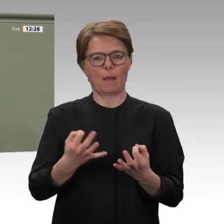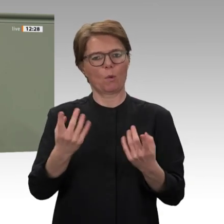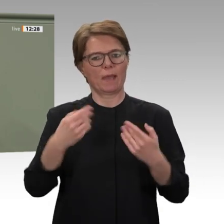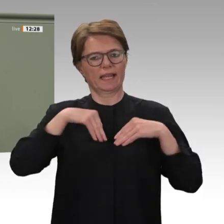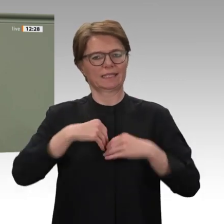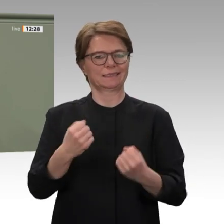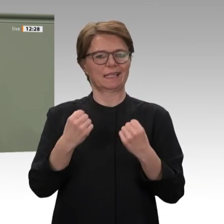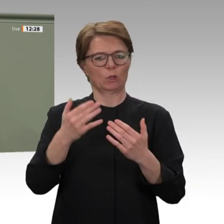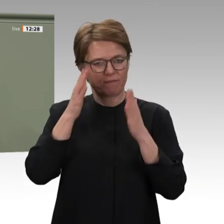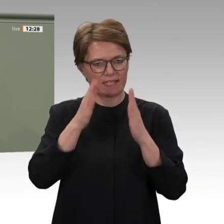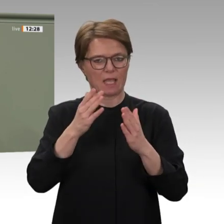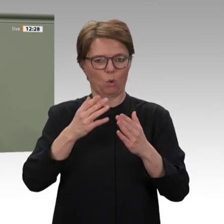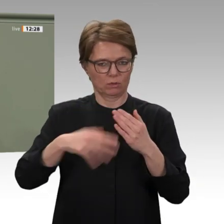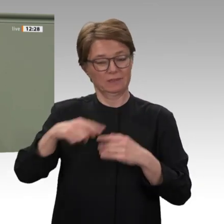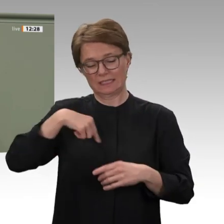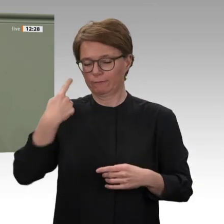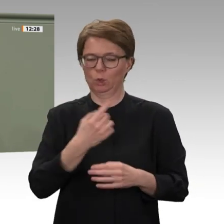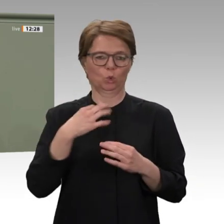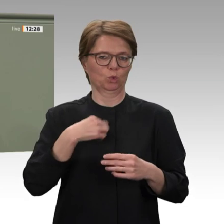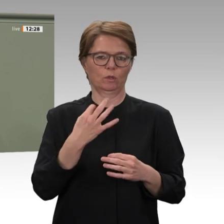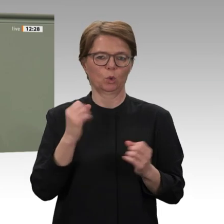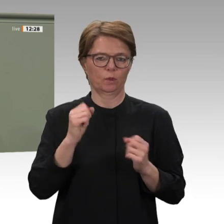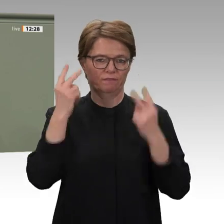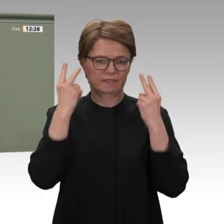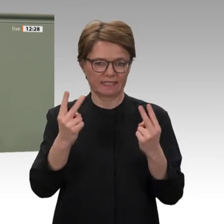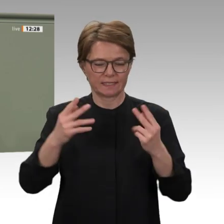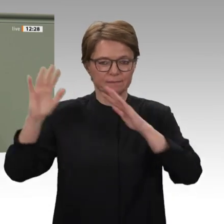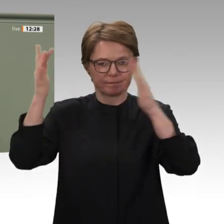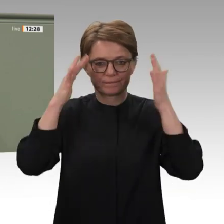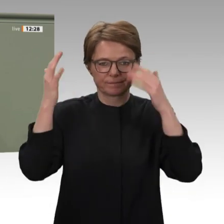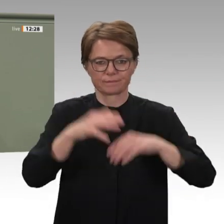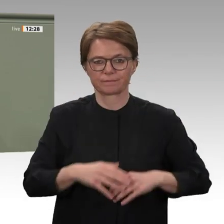welchen Herausforderungen die Bürger des Sudan stehen. In meinen